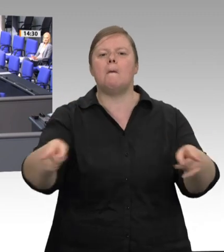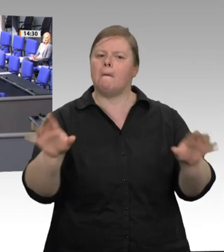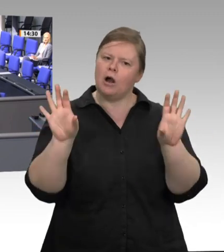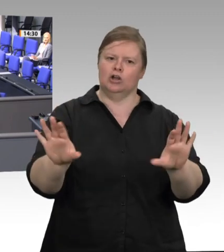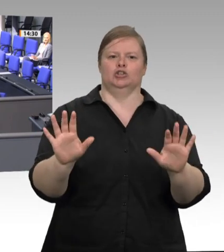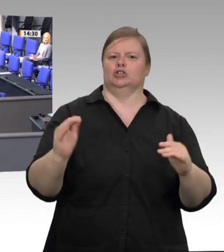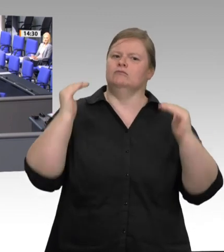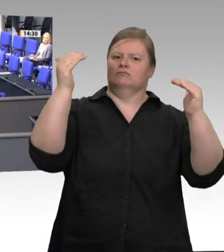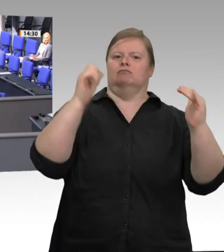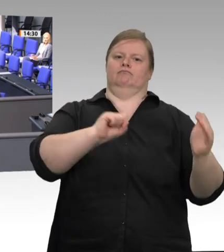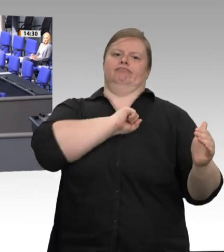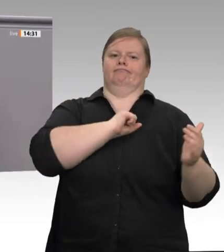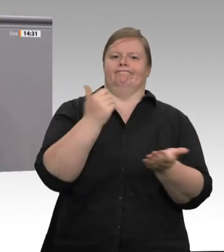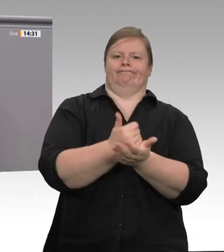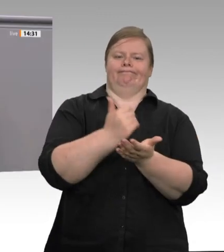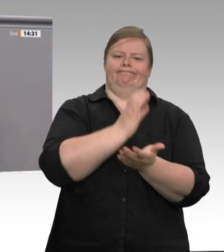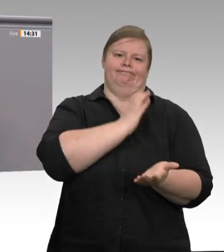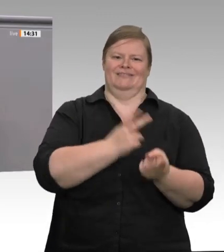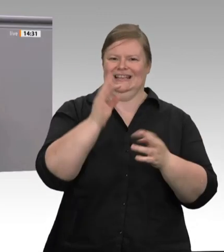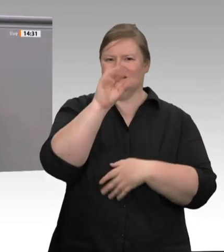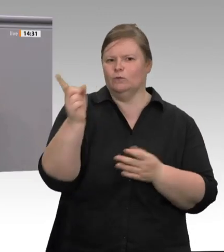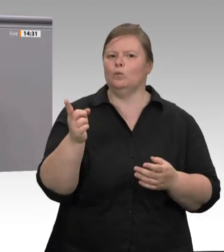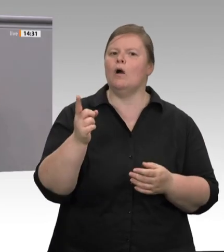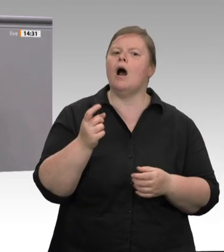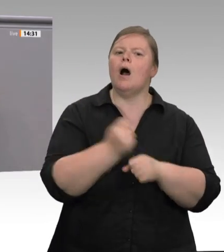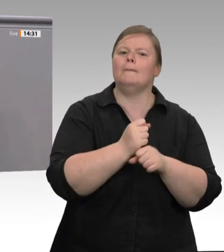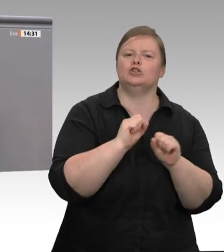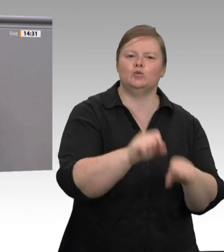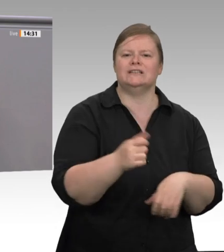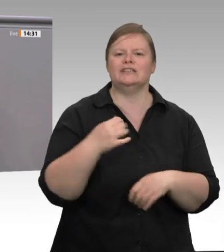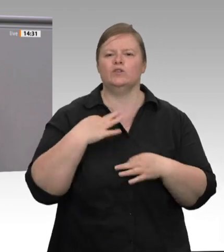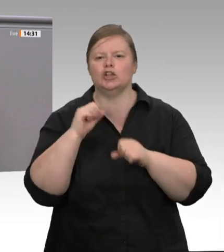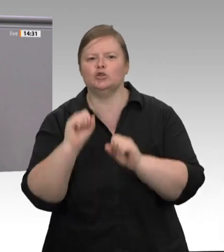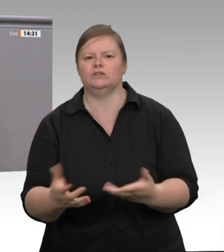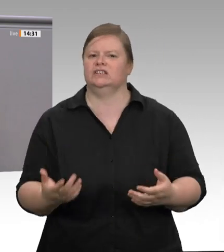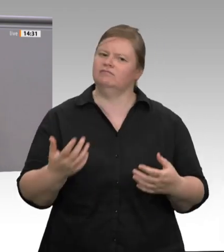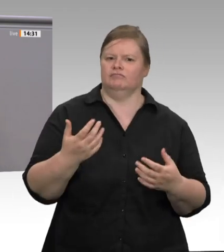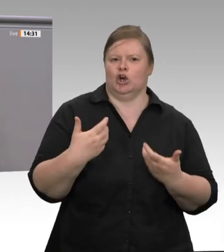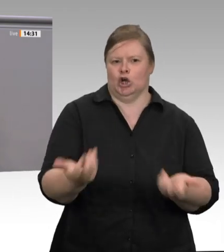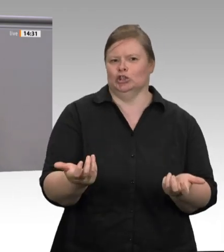überfällig. Handeln Sie endlich, und zwar schnell, und bei den Werkverträgen vor allem konsequent!